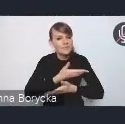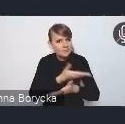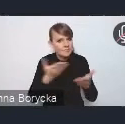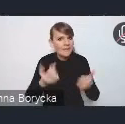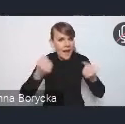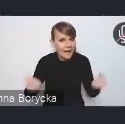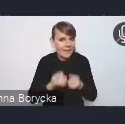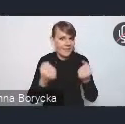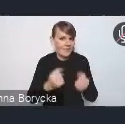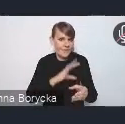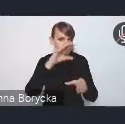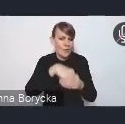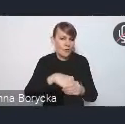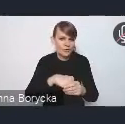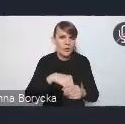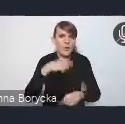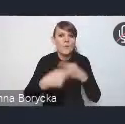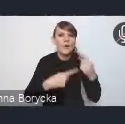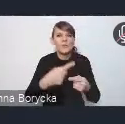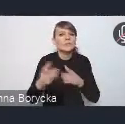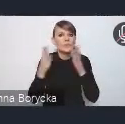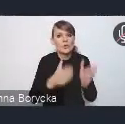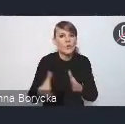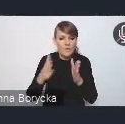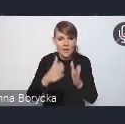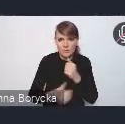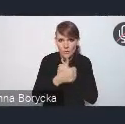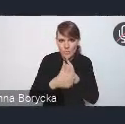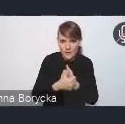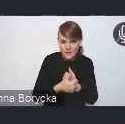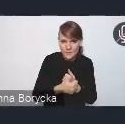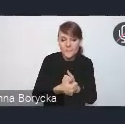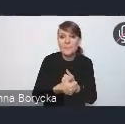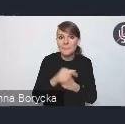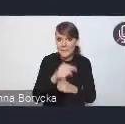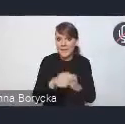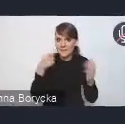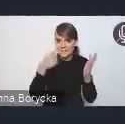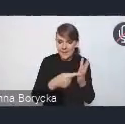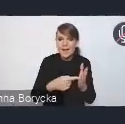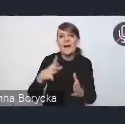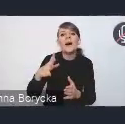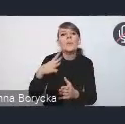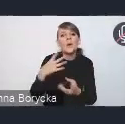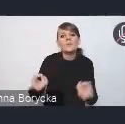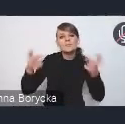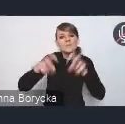w proces przygotowania tego dokumentu. W tym celu powołaliśmy specjalny zespół międzyresortowy,